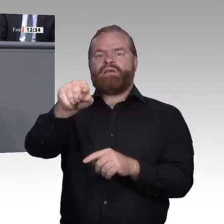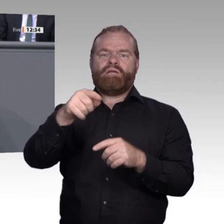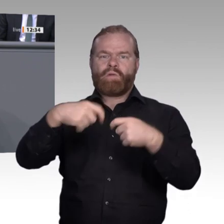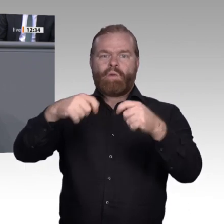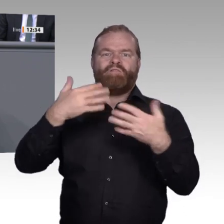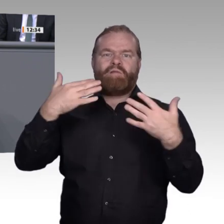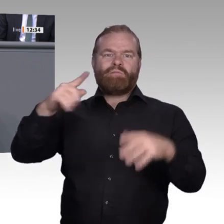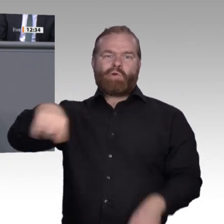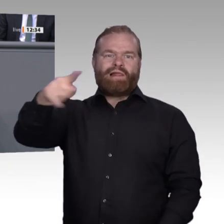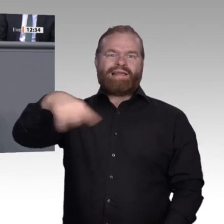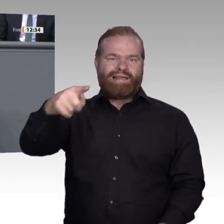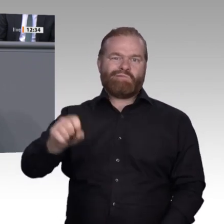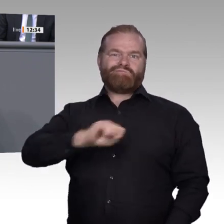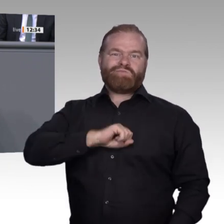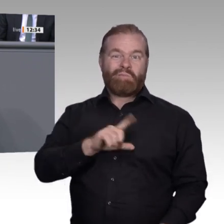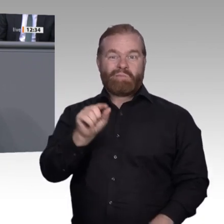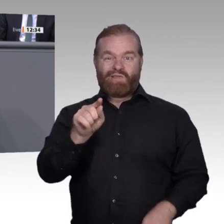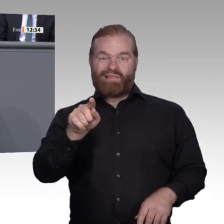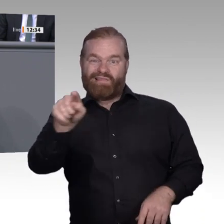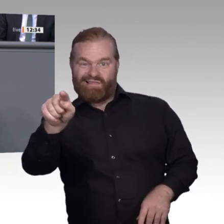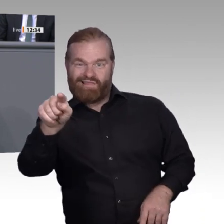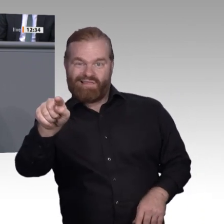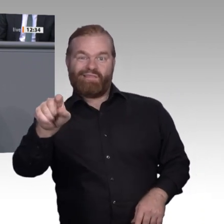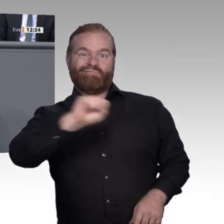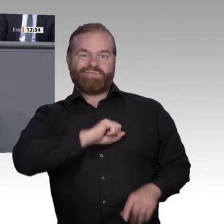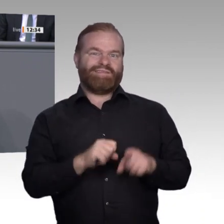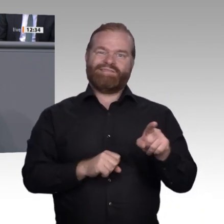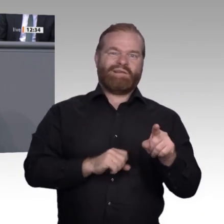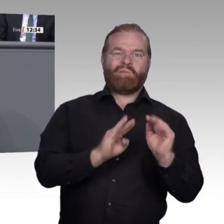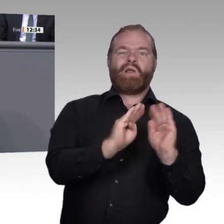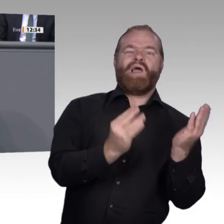als Early Adopters der Sachen schnell annehmen. Dann kommen jeweils 34 Prozent frühe und